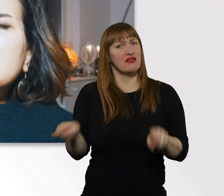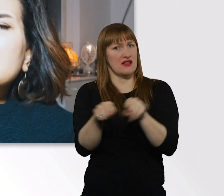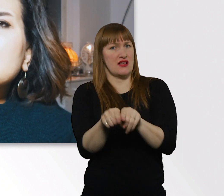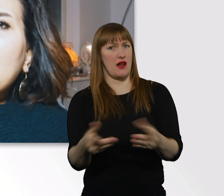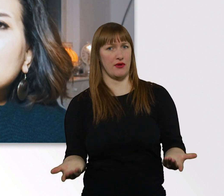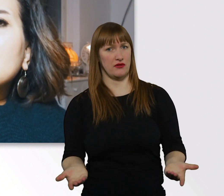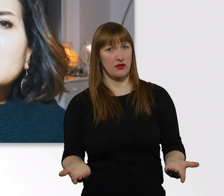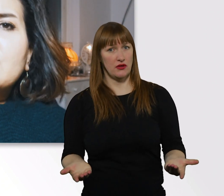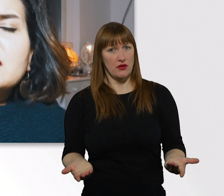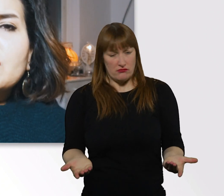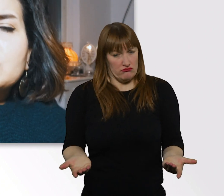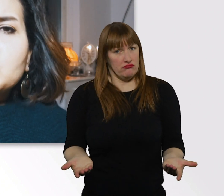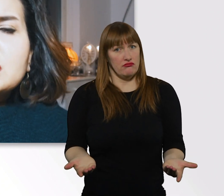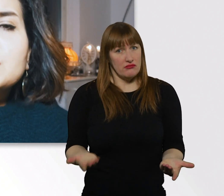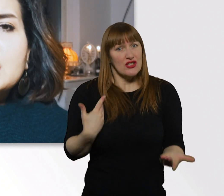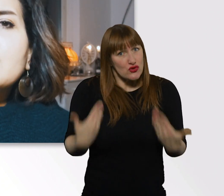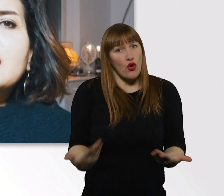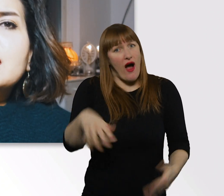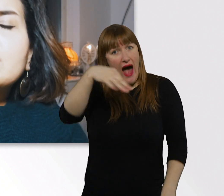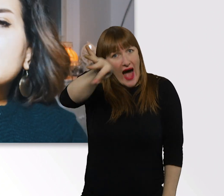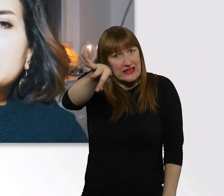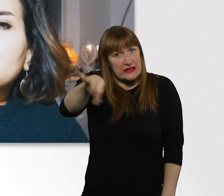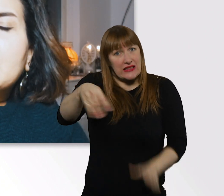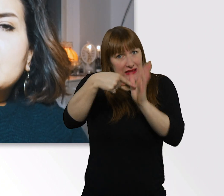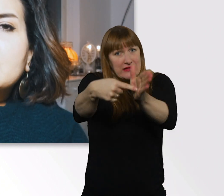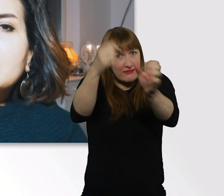Das ist das Einzige, was ich euch zu diesem Thema mitgeben kann.